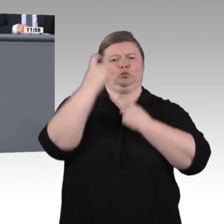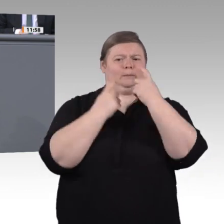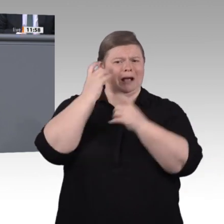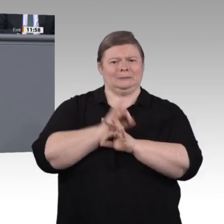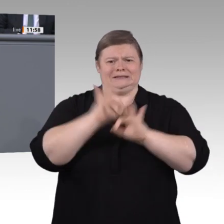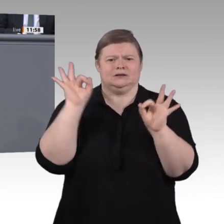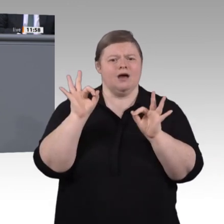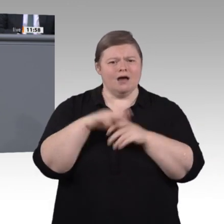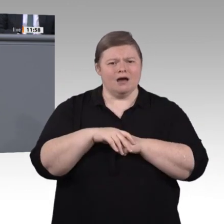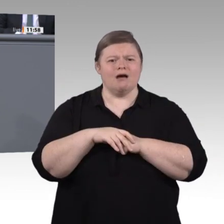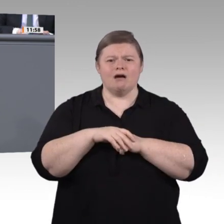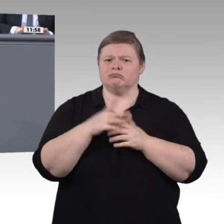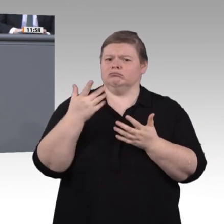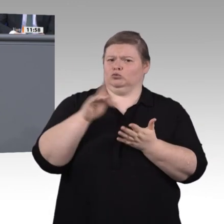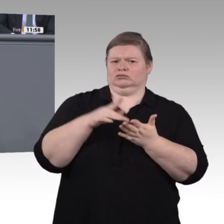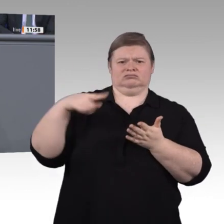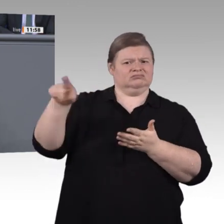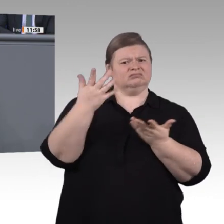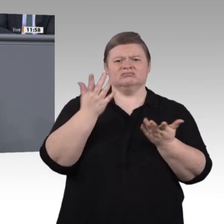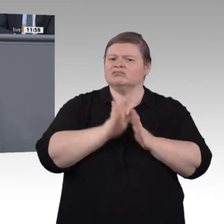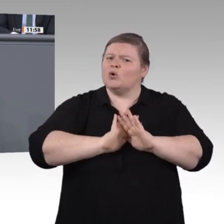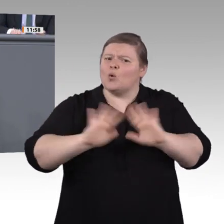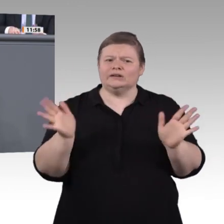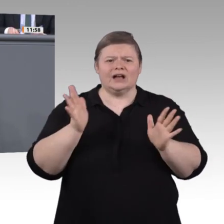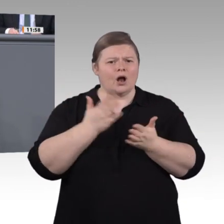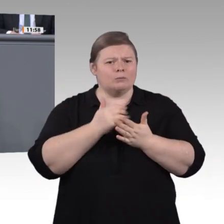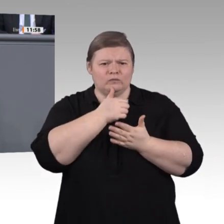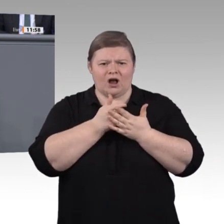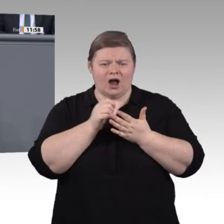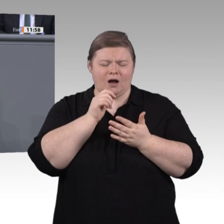die Anerkennung informell erworbener Kompetenzen wie in der Schweiz. Fördern wir sie direkt